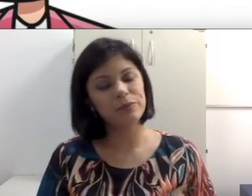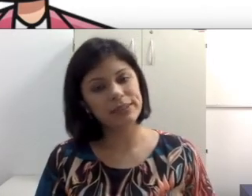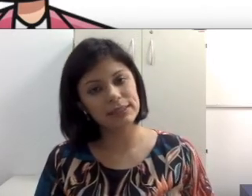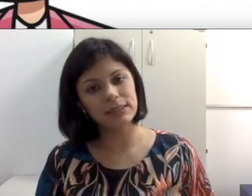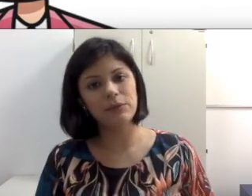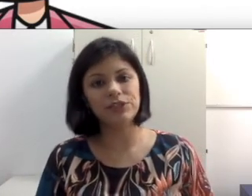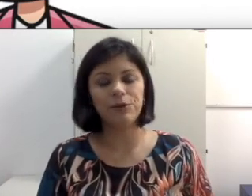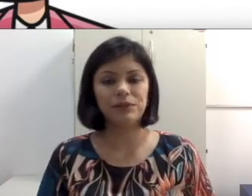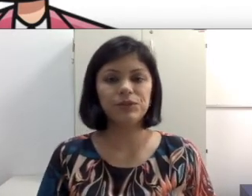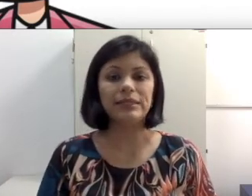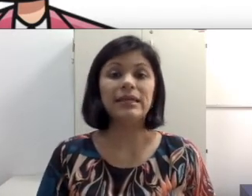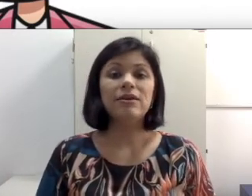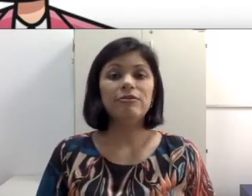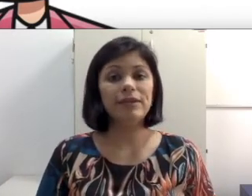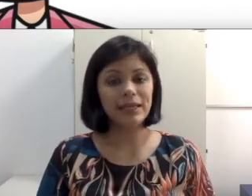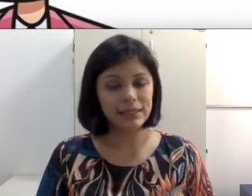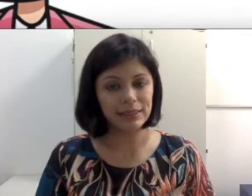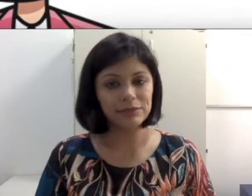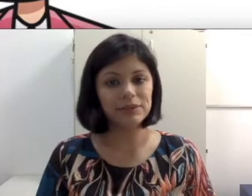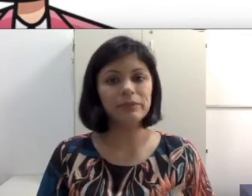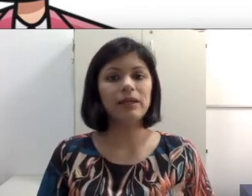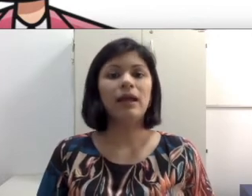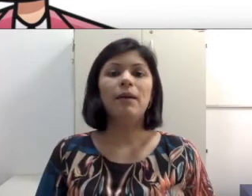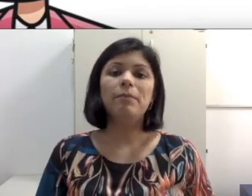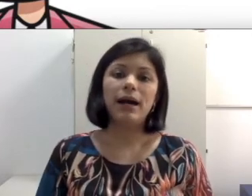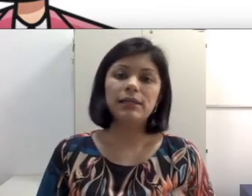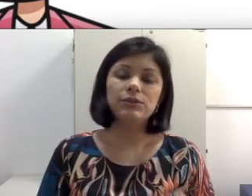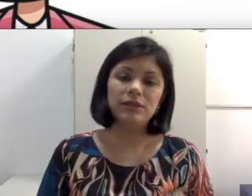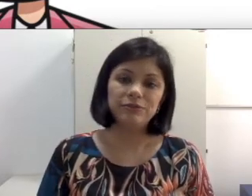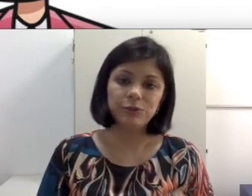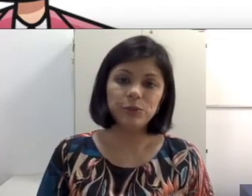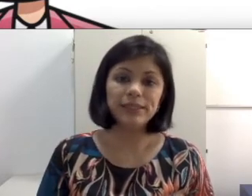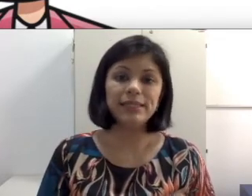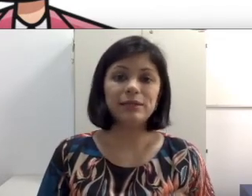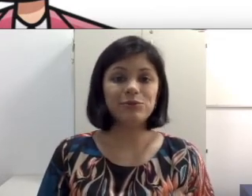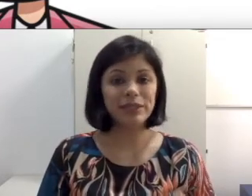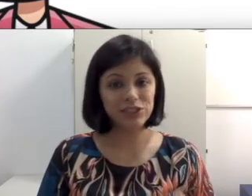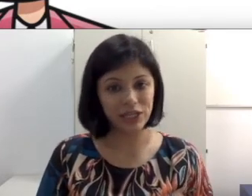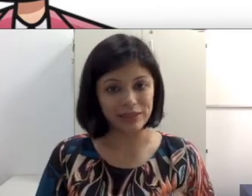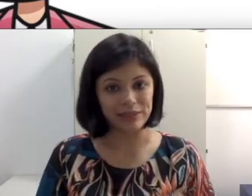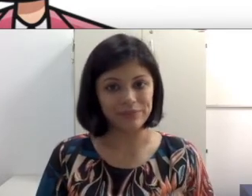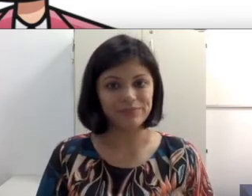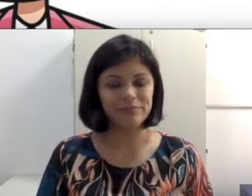ou que são animações, fiquem atentos também para escolher filmes que tem uma legenda para